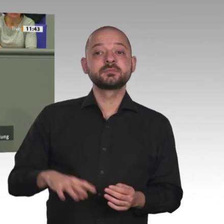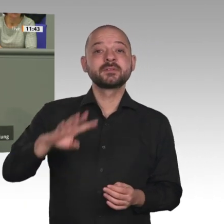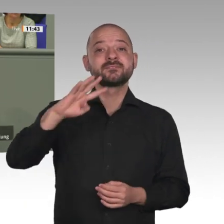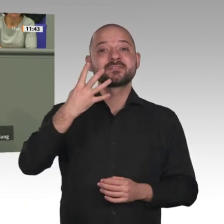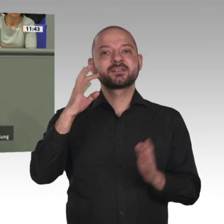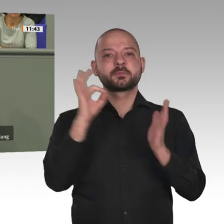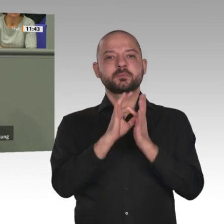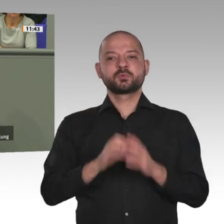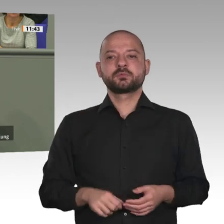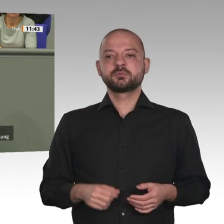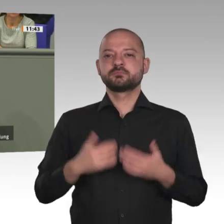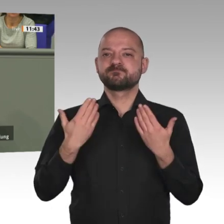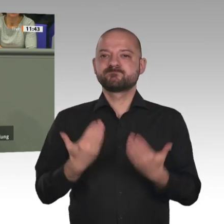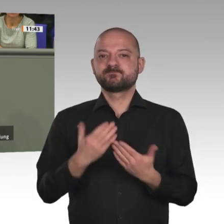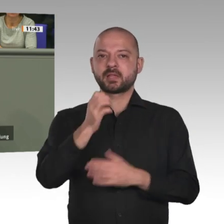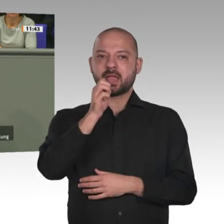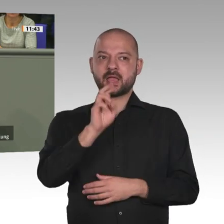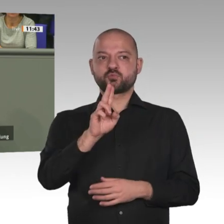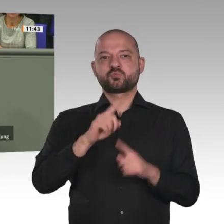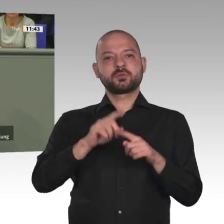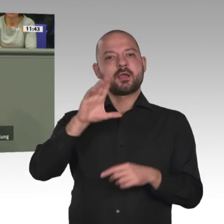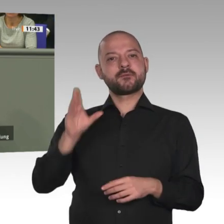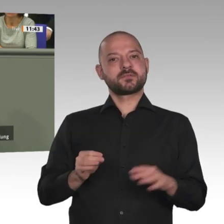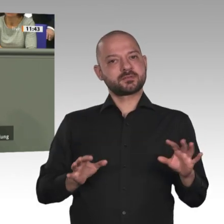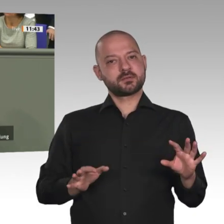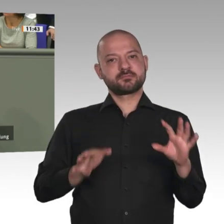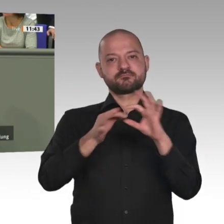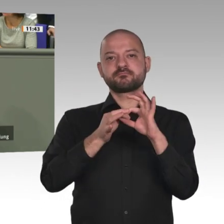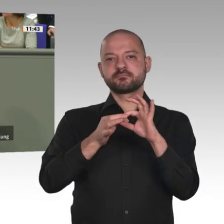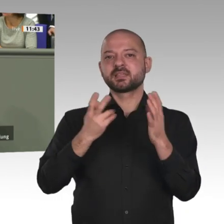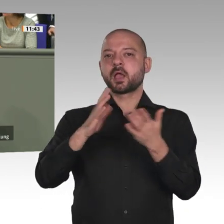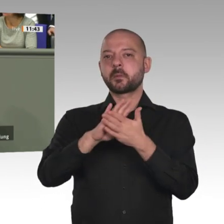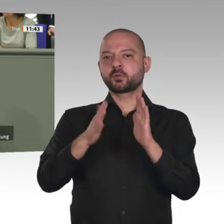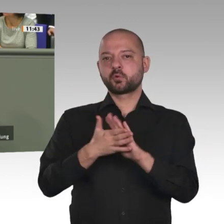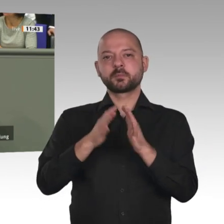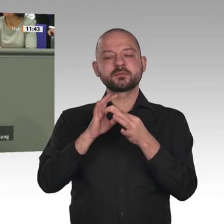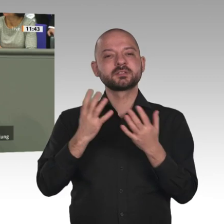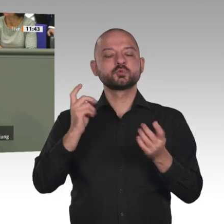brauchen eine neue, faire Handelspolitik Stichwort Lieferketten als Antwort auf die